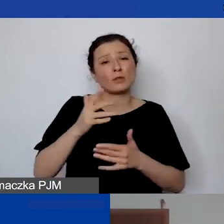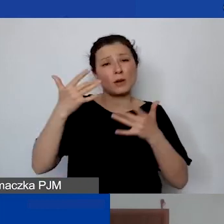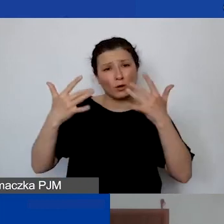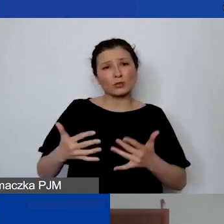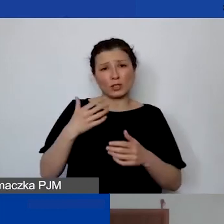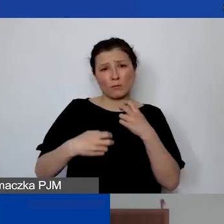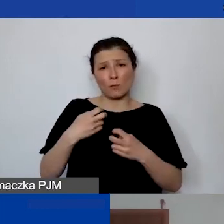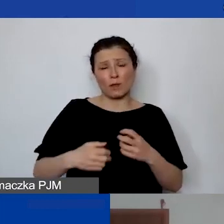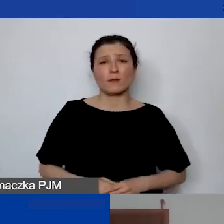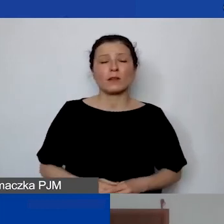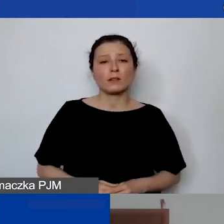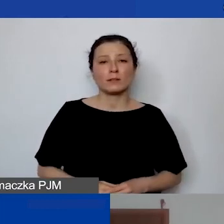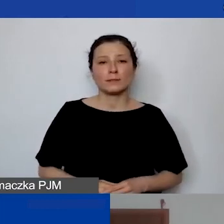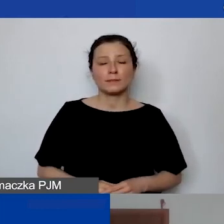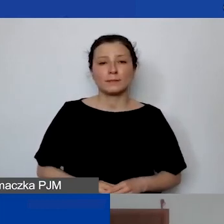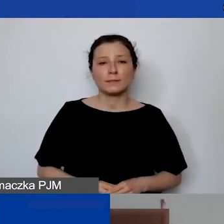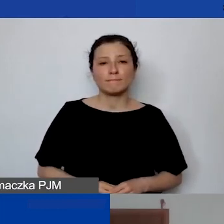Tak że nic na siłę.